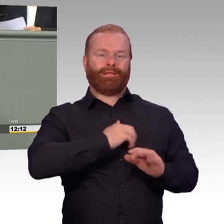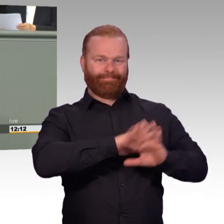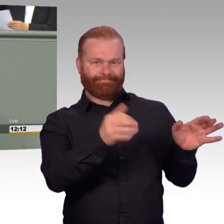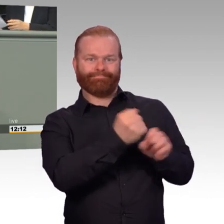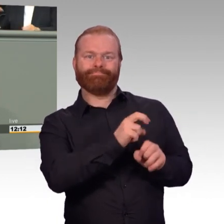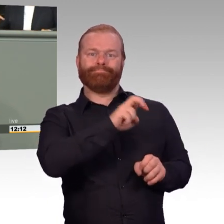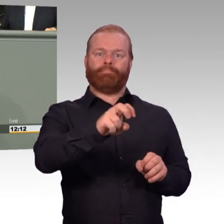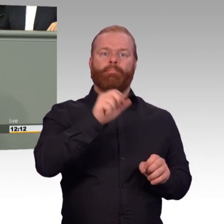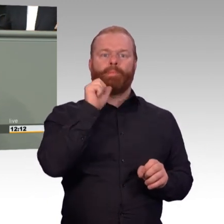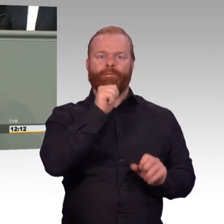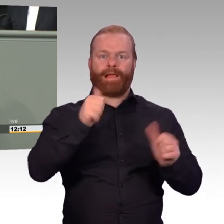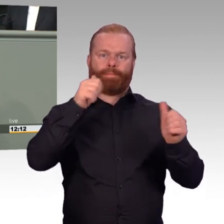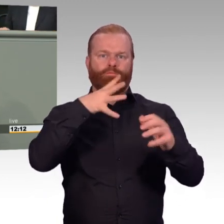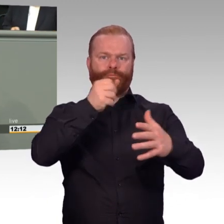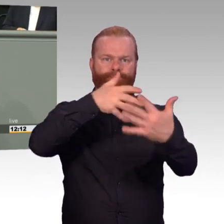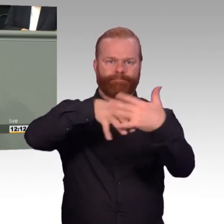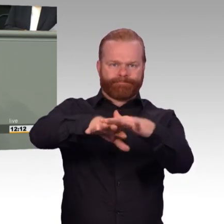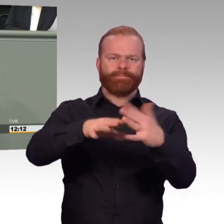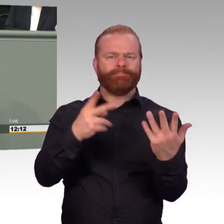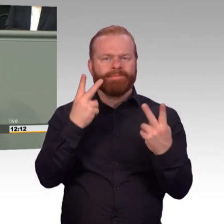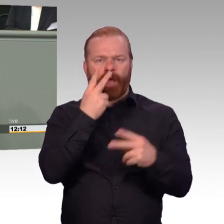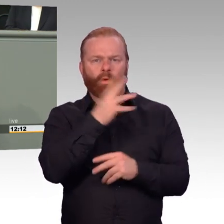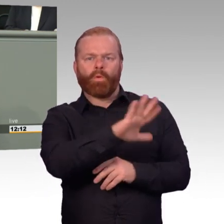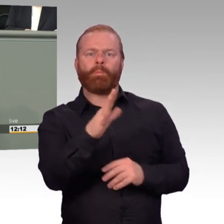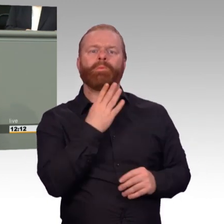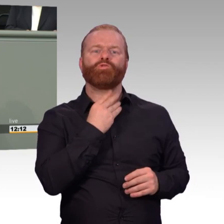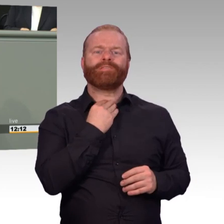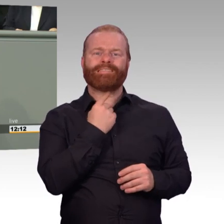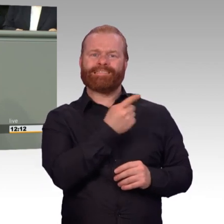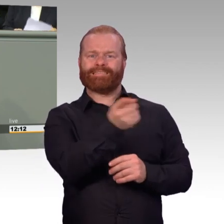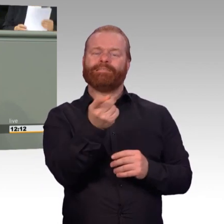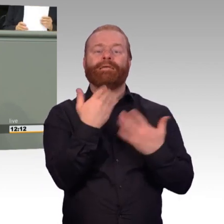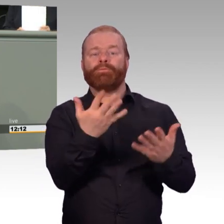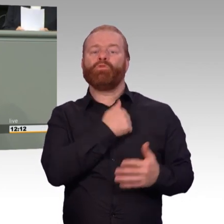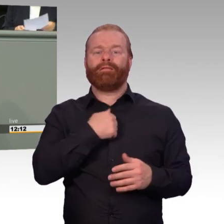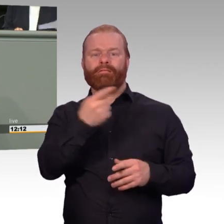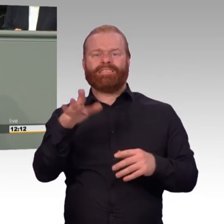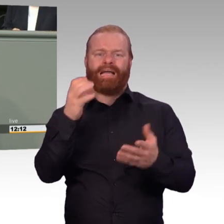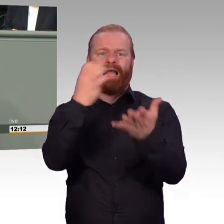Echten Fortschritt bringt auch das Vorhaben, die Einsatzversorgung, nicht nur in den Auslandseinsätzen,